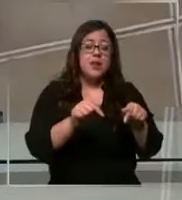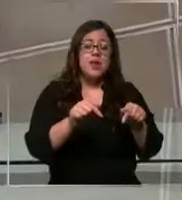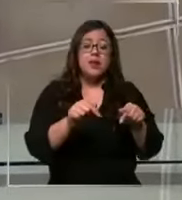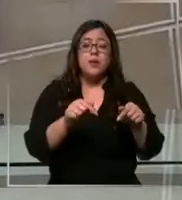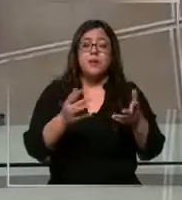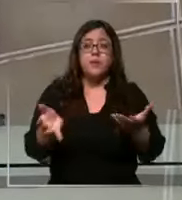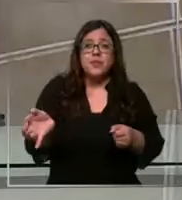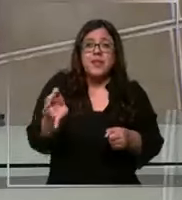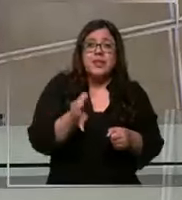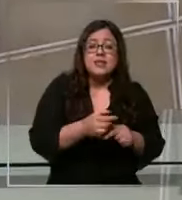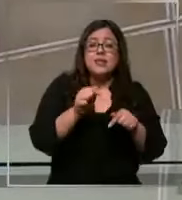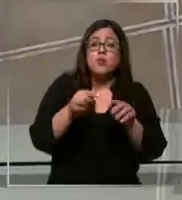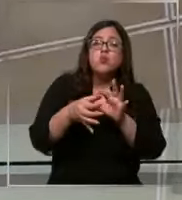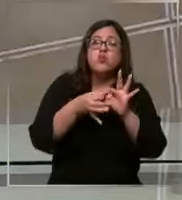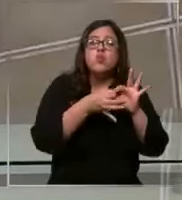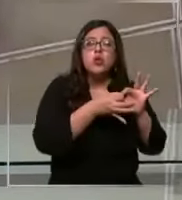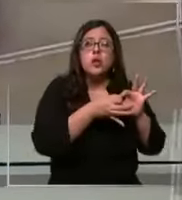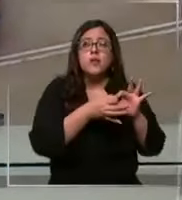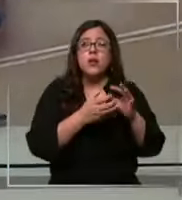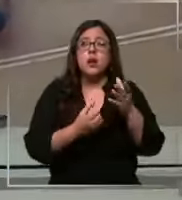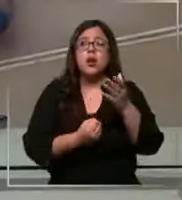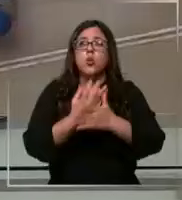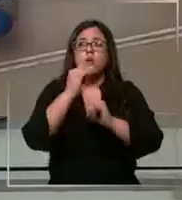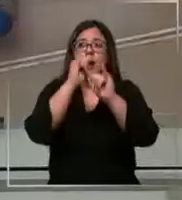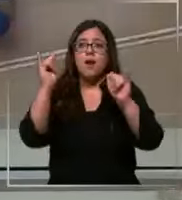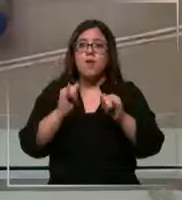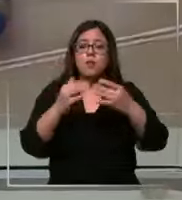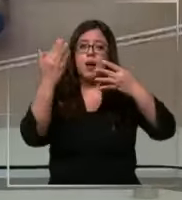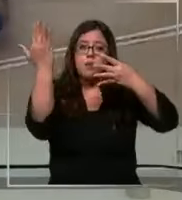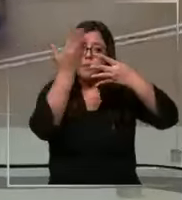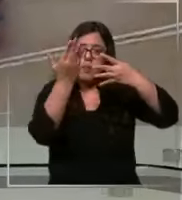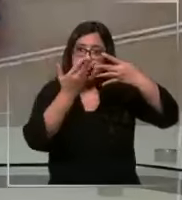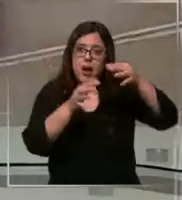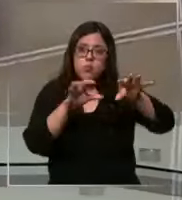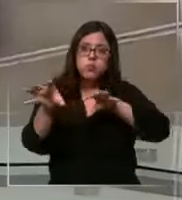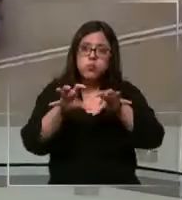que esto se debe a una nueva forma de distribución y que no tienen déficit de